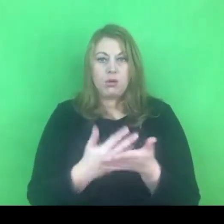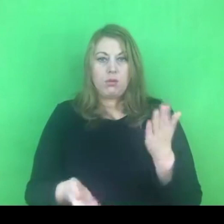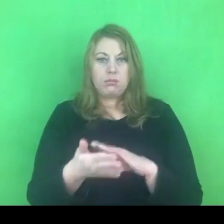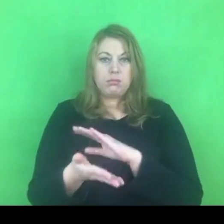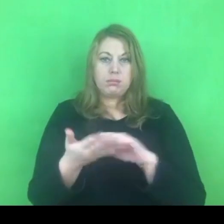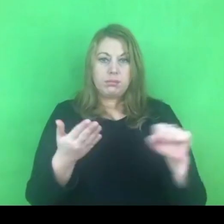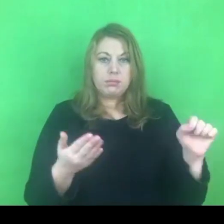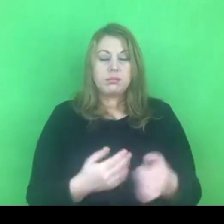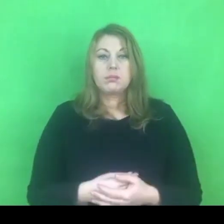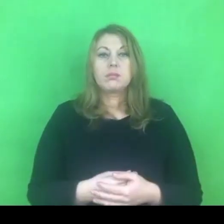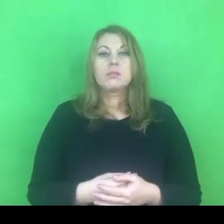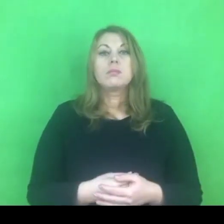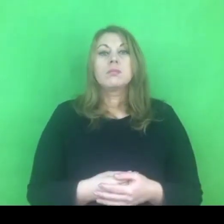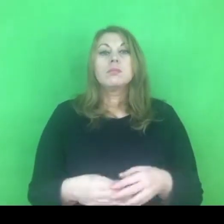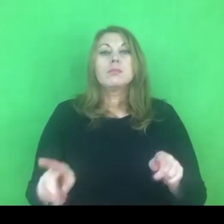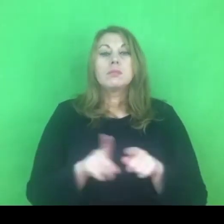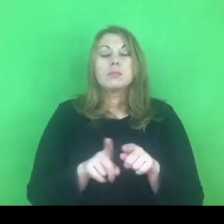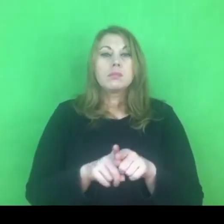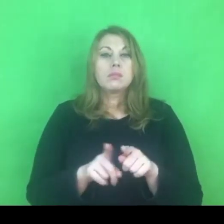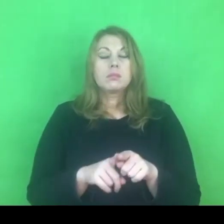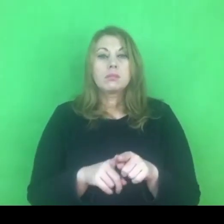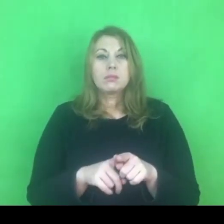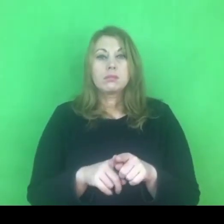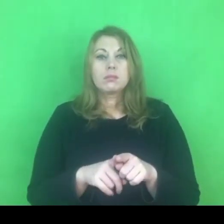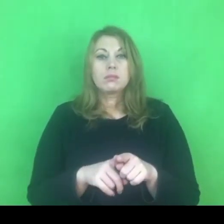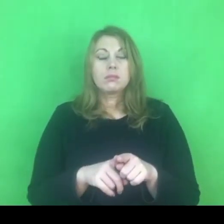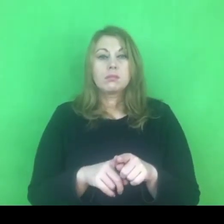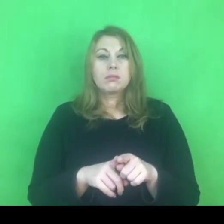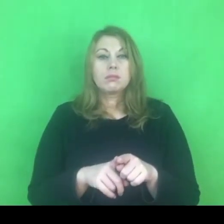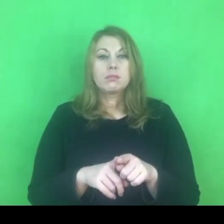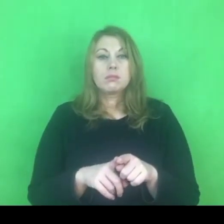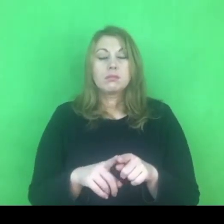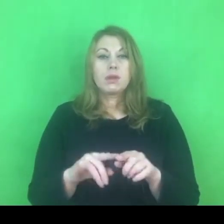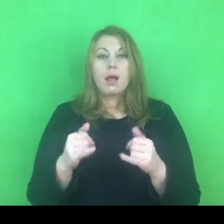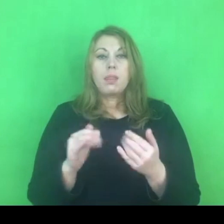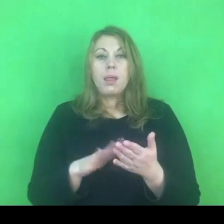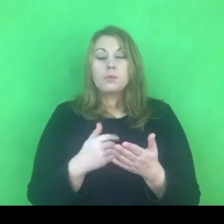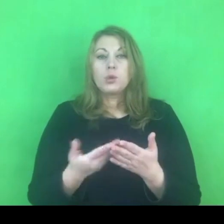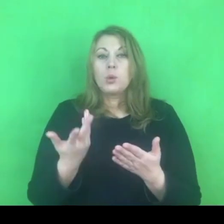Wreszcie jeśli chodzi o wyzwania, które dotyczą samych policjantów.